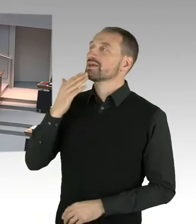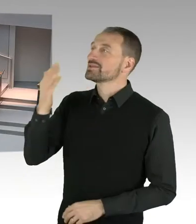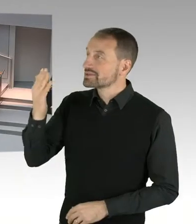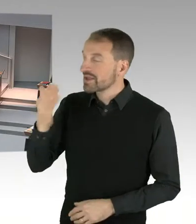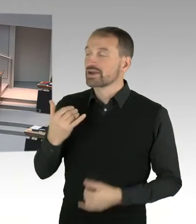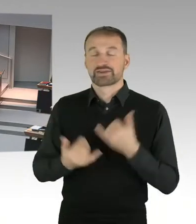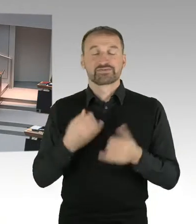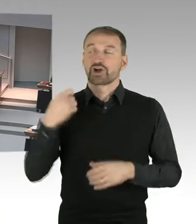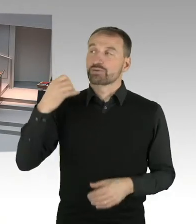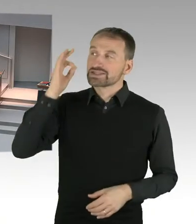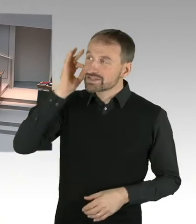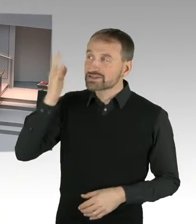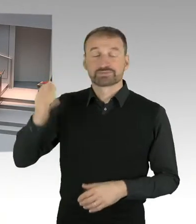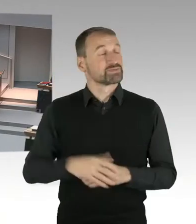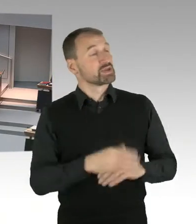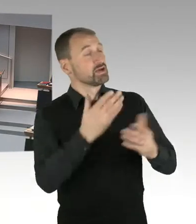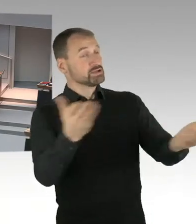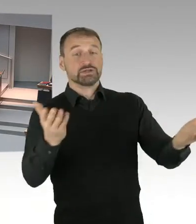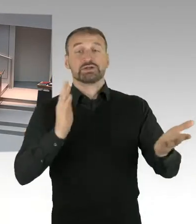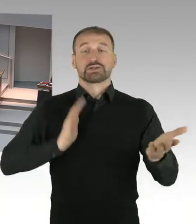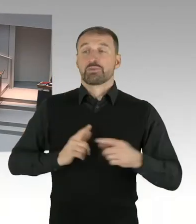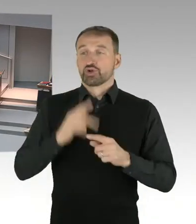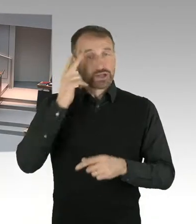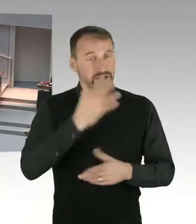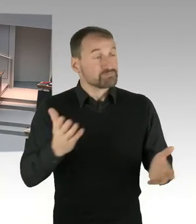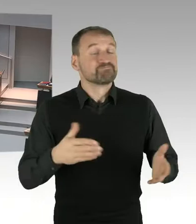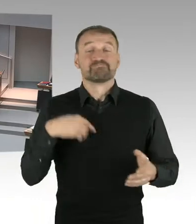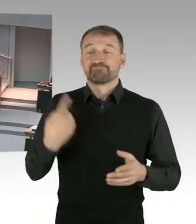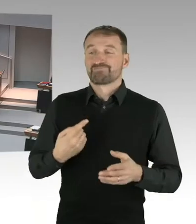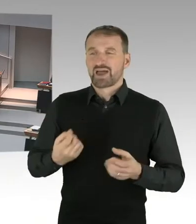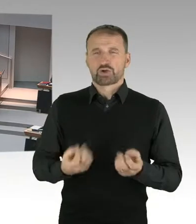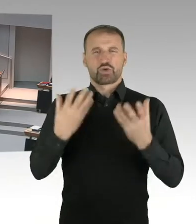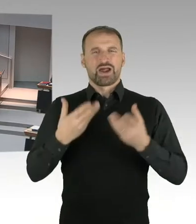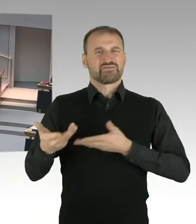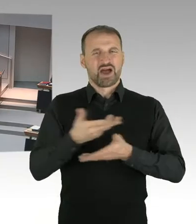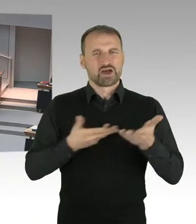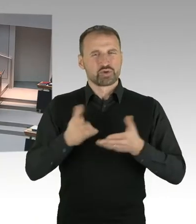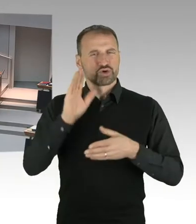frage ich den Senat, wie kann ausgeschlossen werden, dass Mieterinnen und Mieter zukünftig mehr bezahlen müssen?